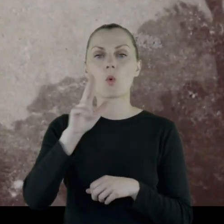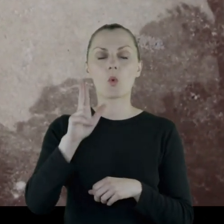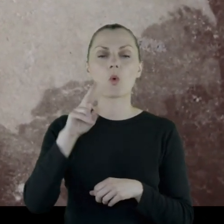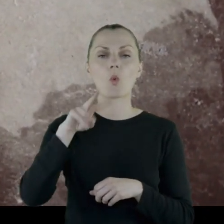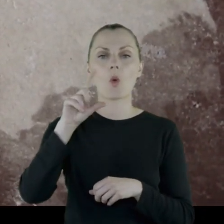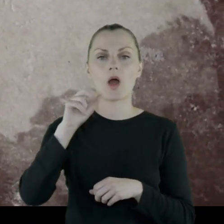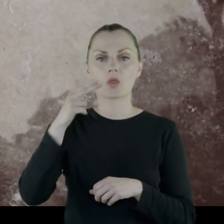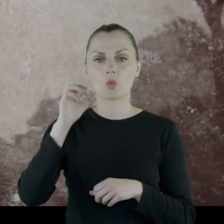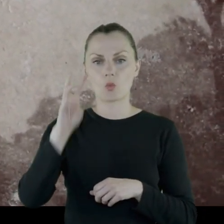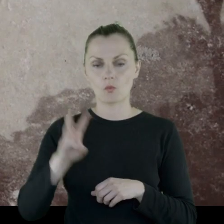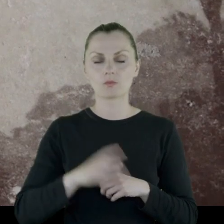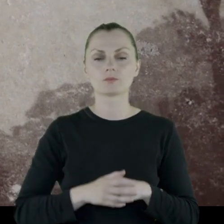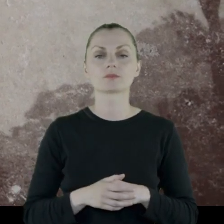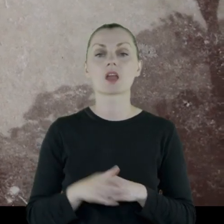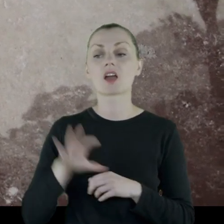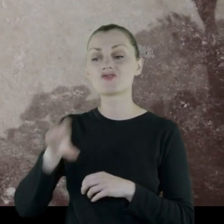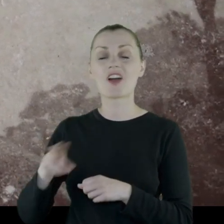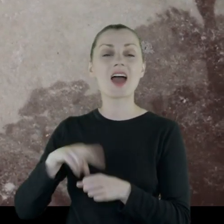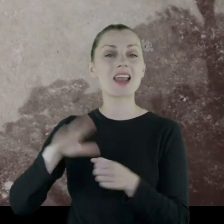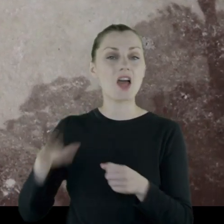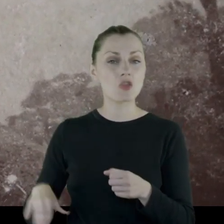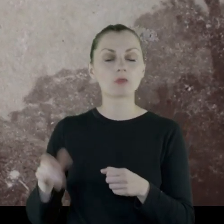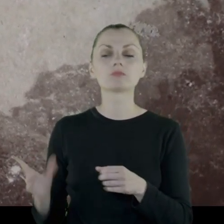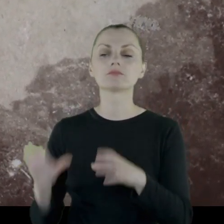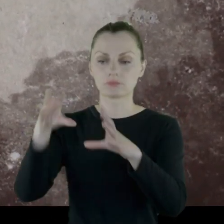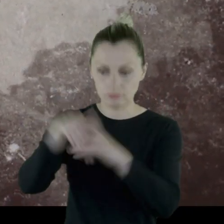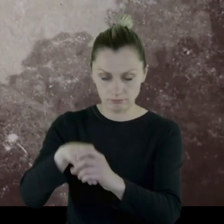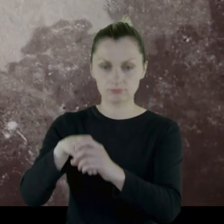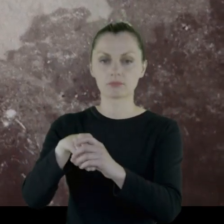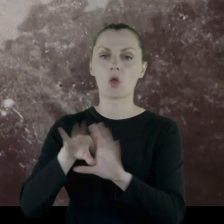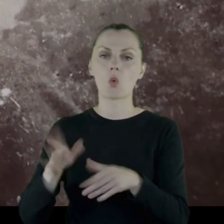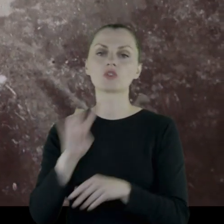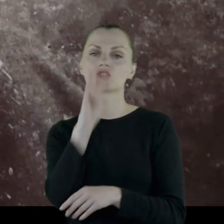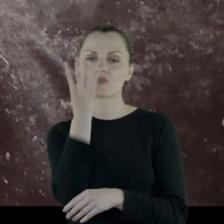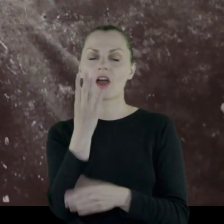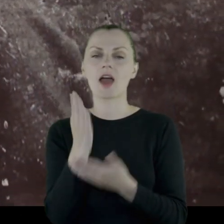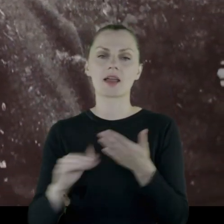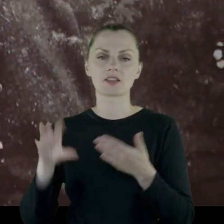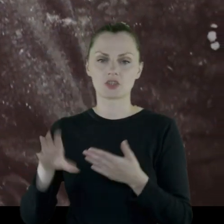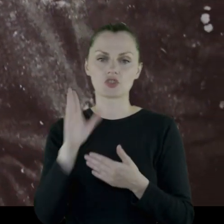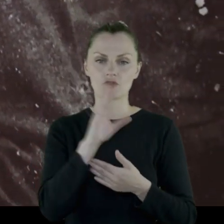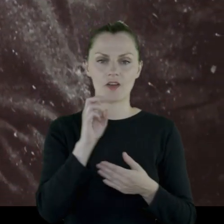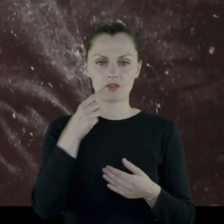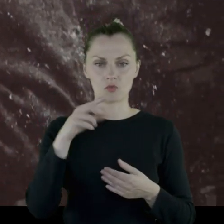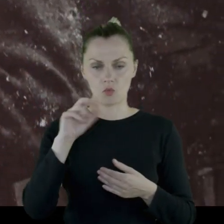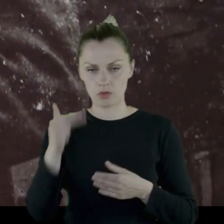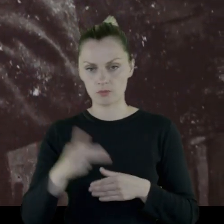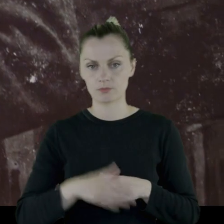Szwadron radomski jest wcielony do tego pułku jako czwarty szwadron tego Pułku